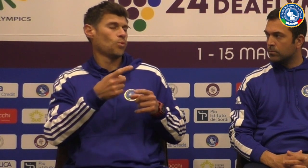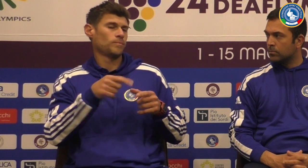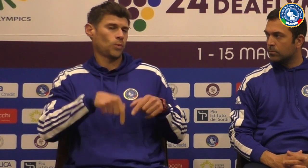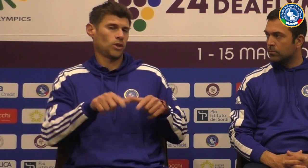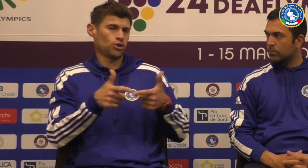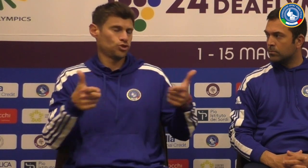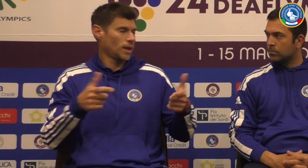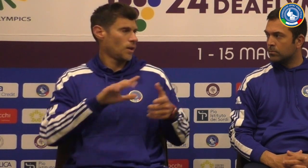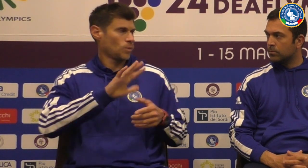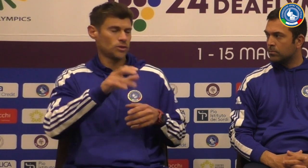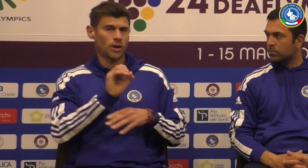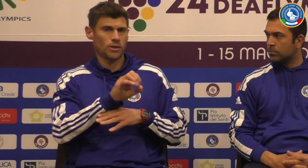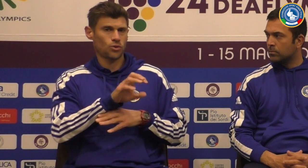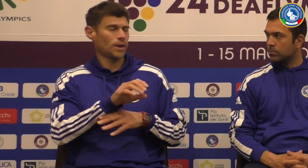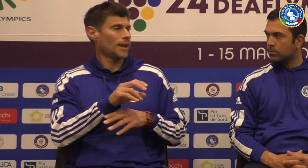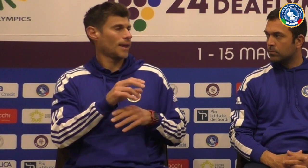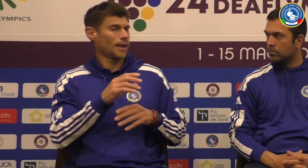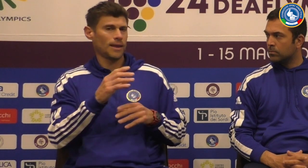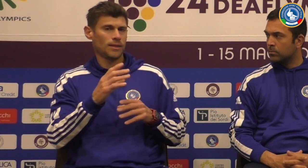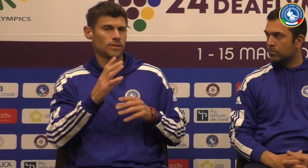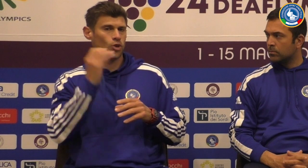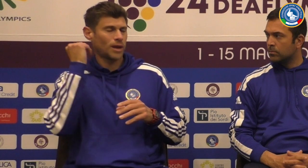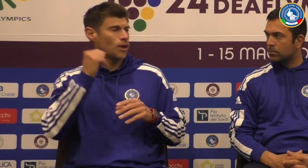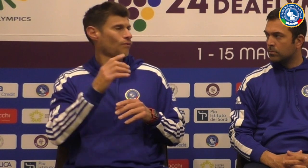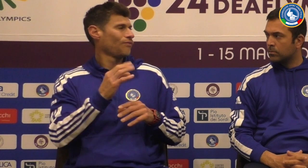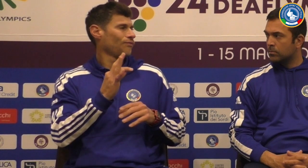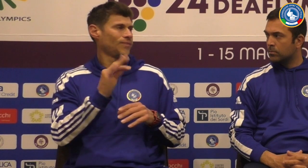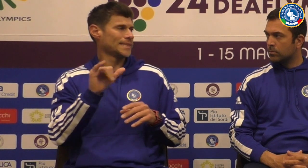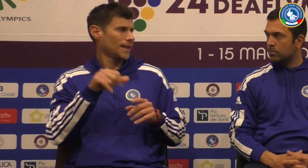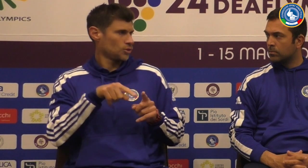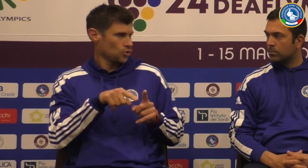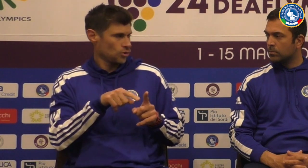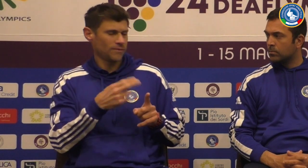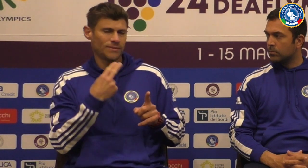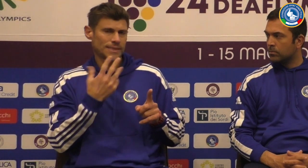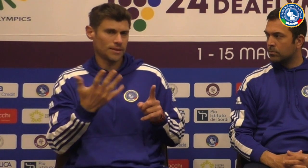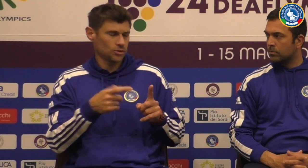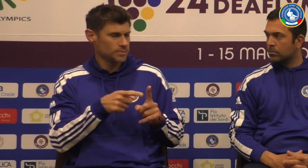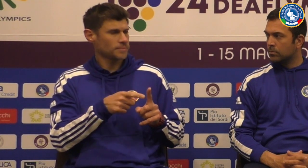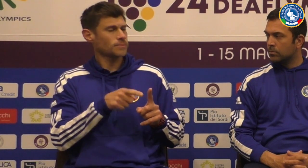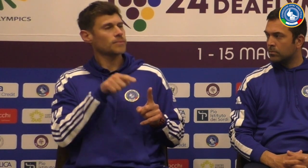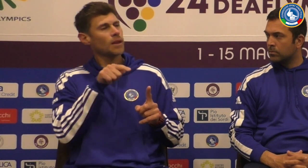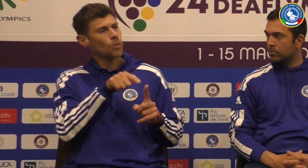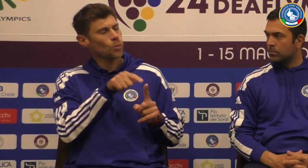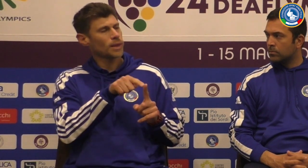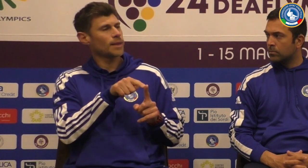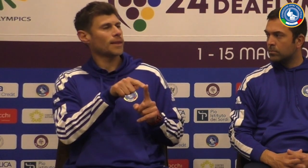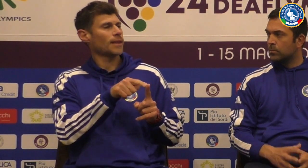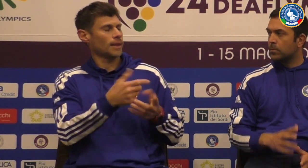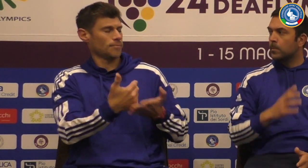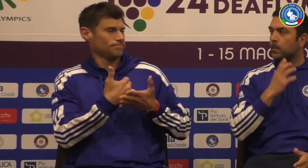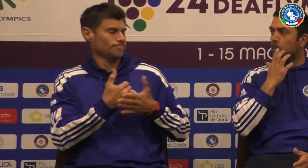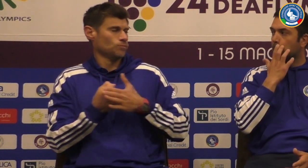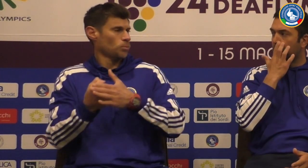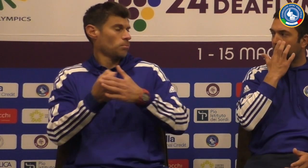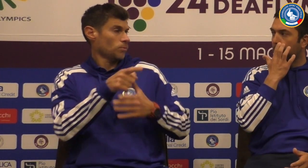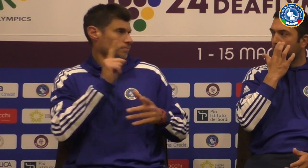pizzeria e e poi c'è un altro allenatore che Adriano fischietto lui ha già sopportato tantissimo perché è